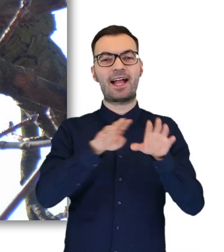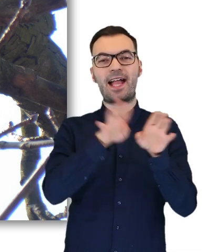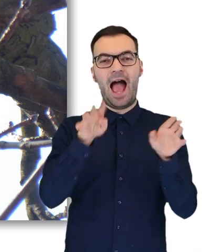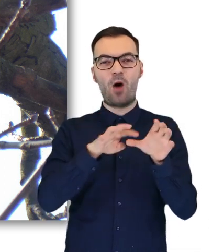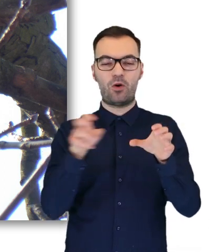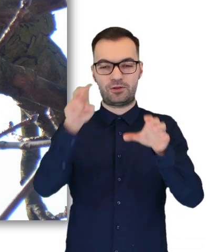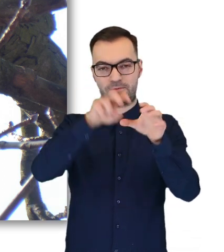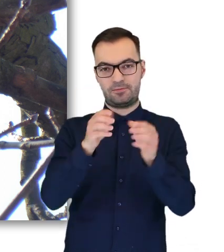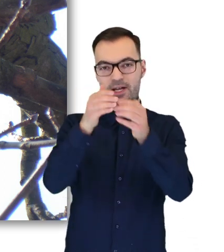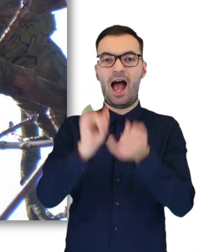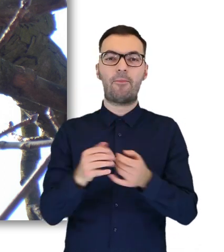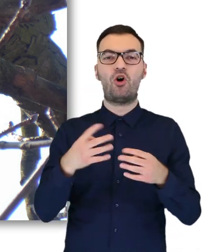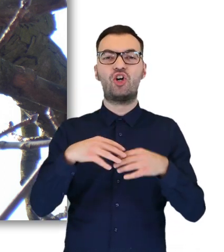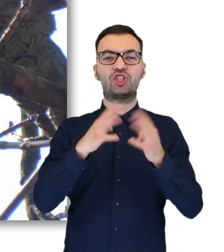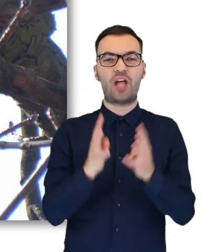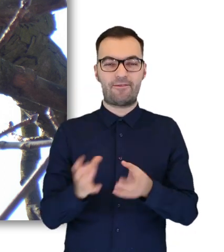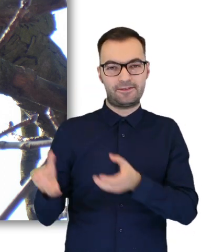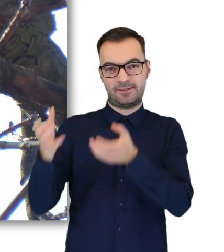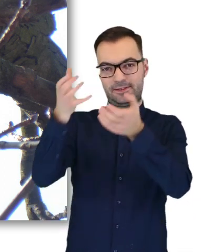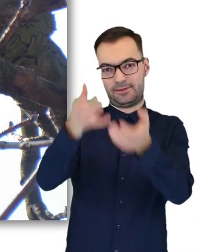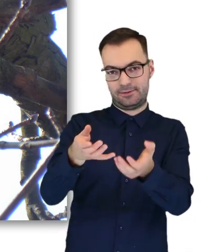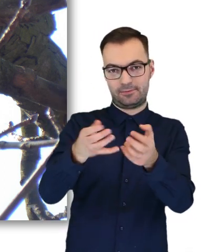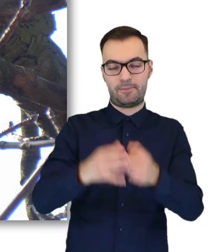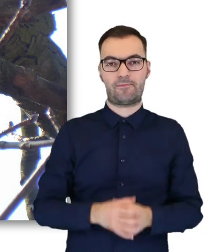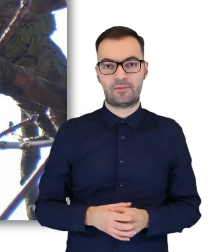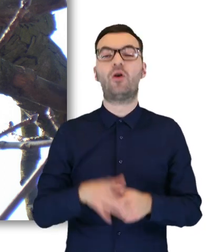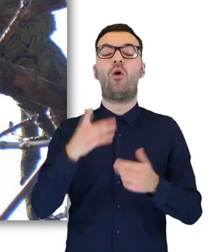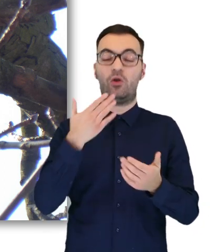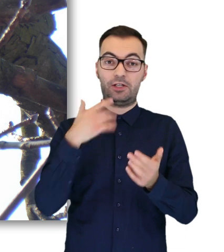albo na krzew, i wtedy ta sowa